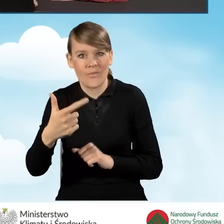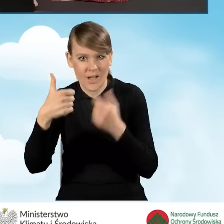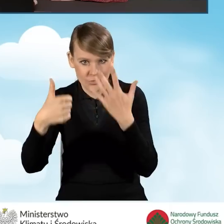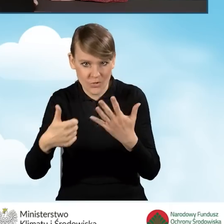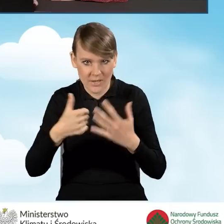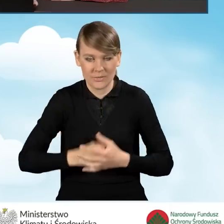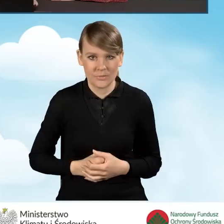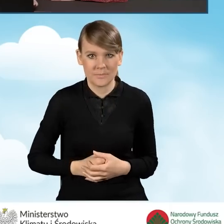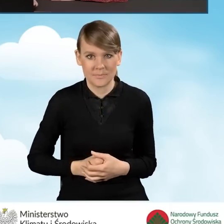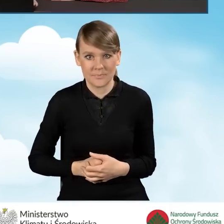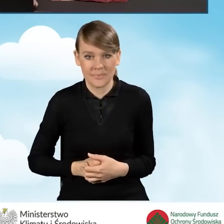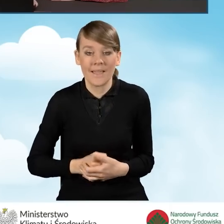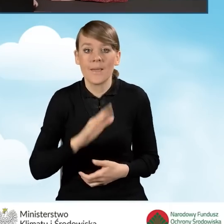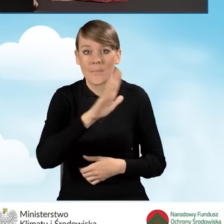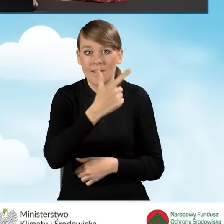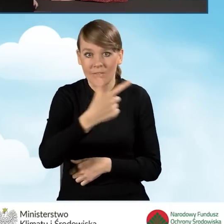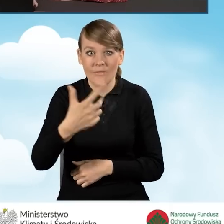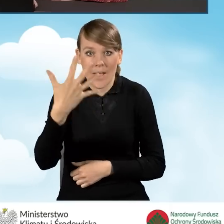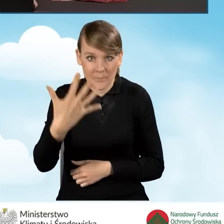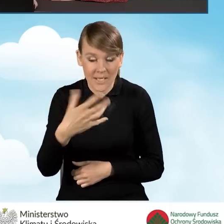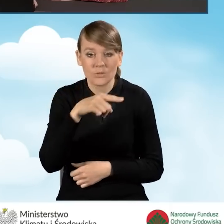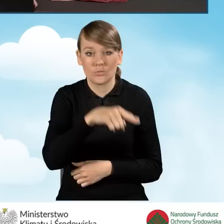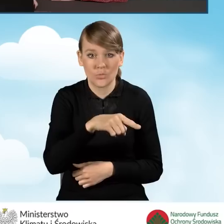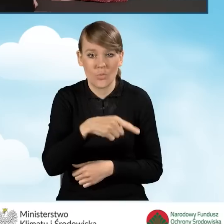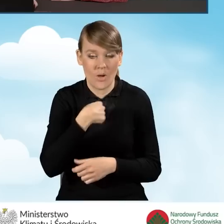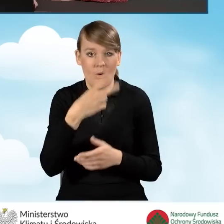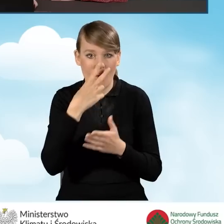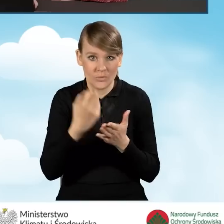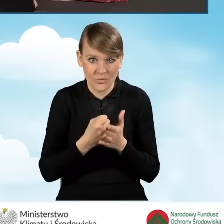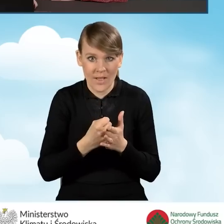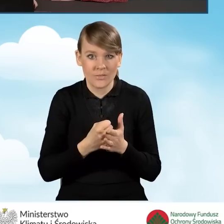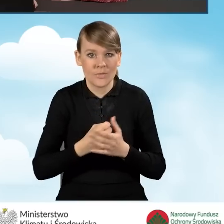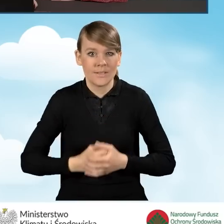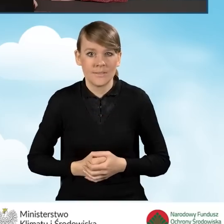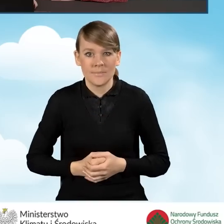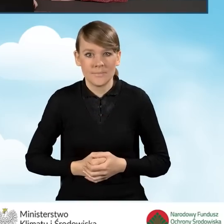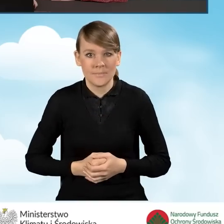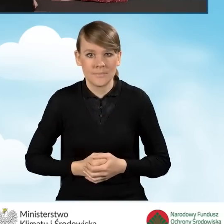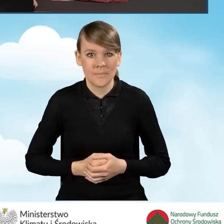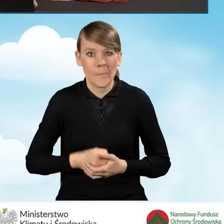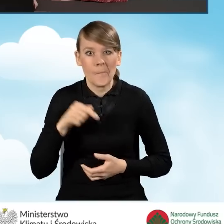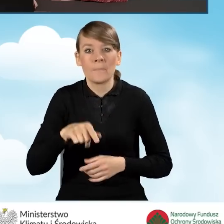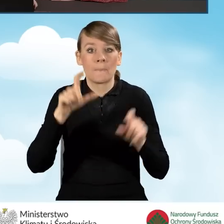W przypadku pola B2.2.5 oświadczamy, że w naszym budynku,